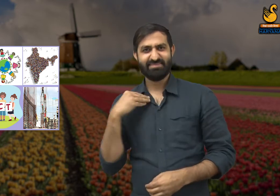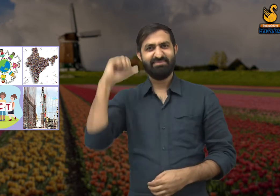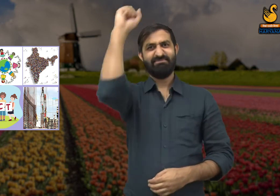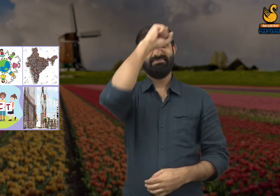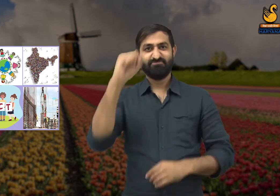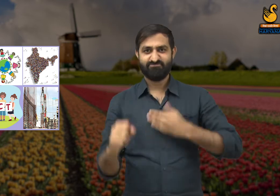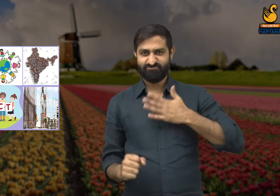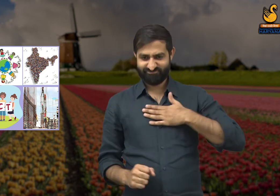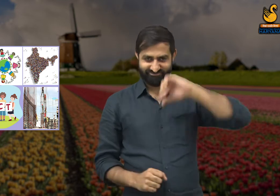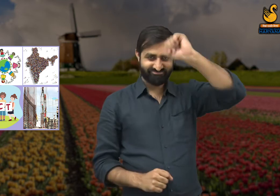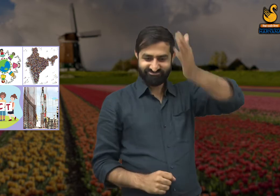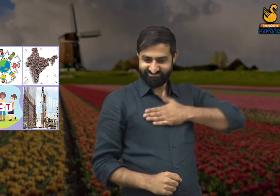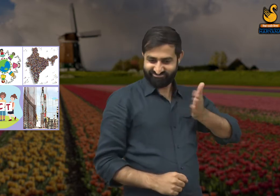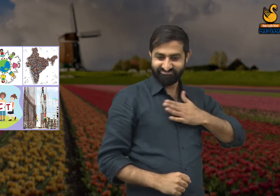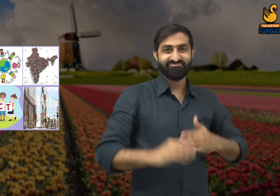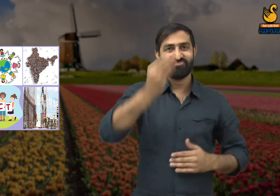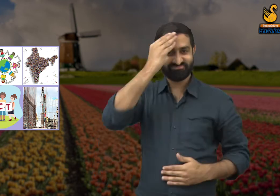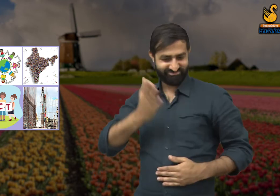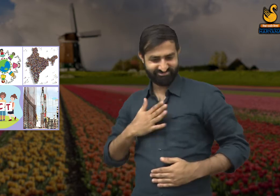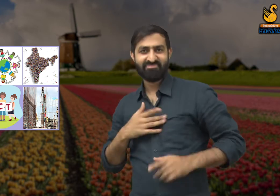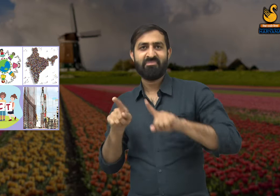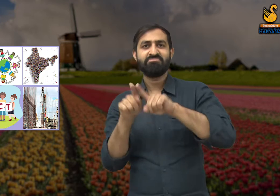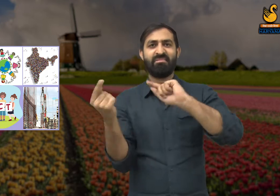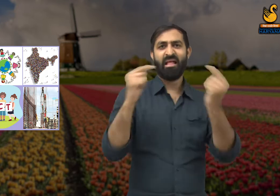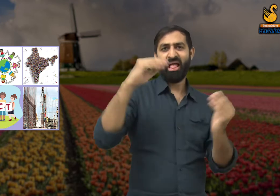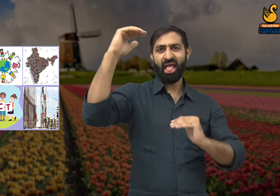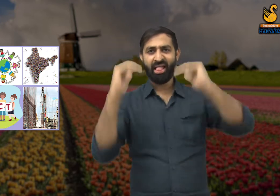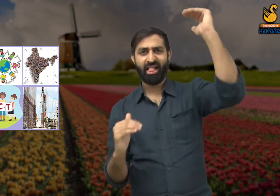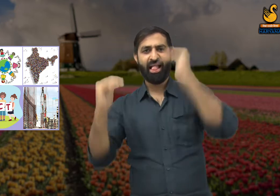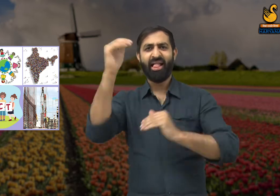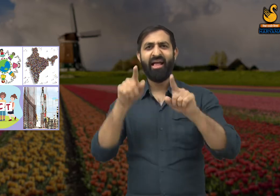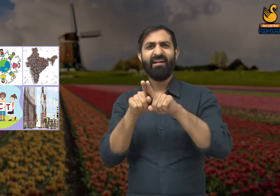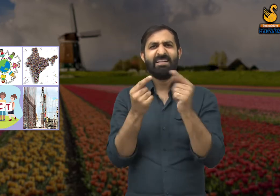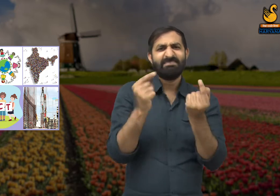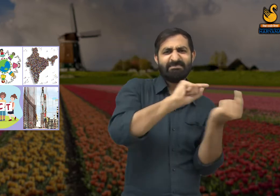जाति और धर्म में तुलना की जाती है और इसी विषय पर लोगों में बहस छिड़ जाती है.